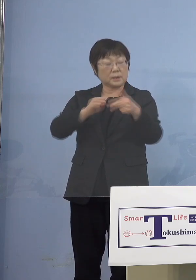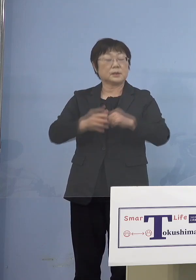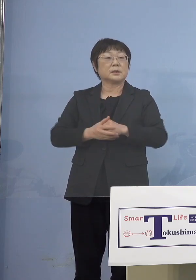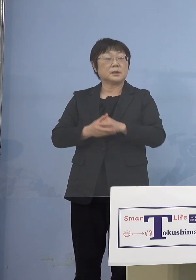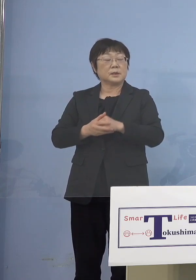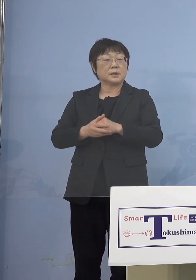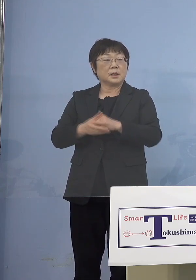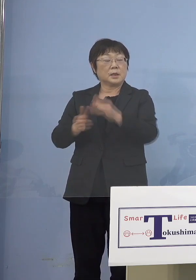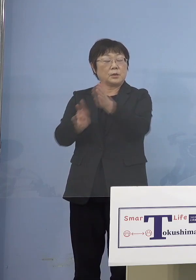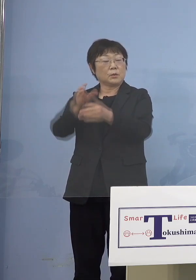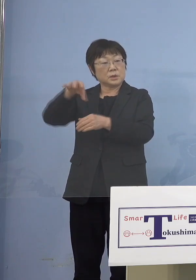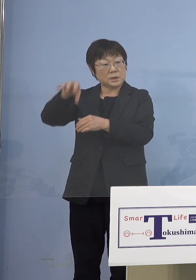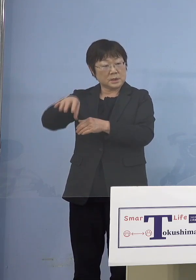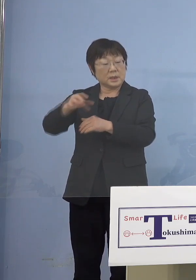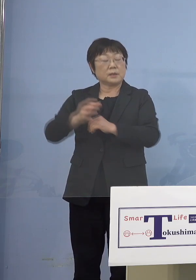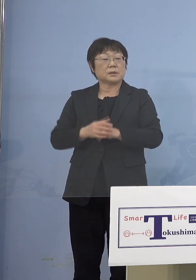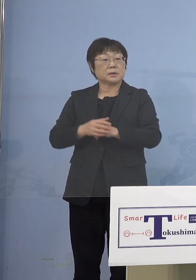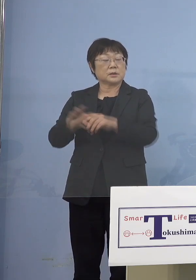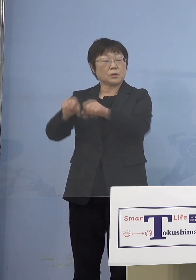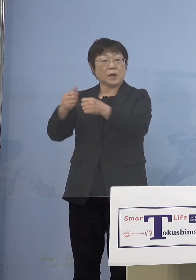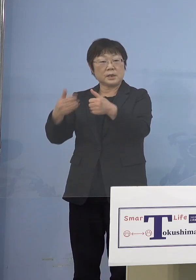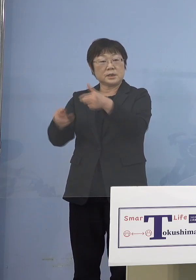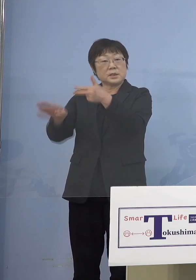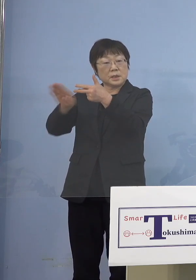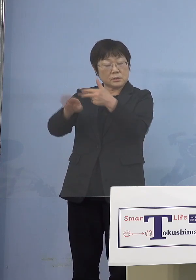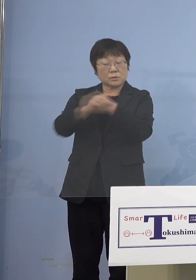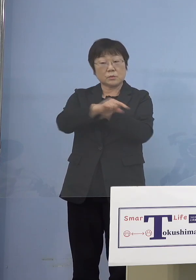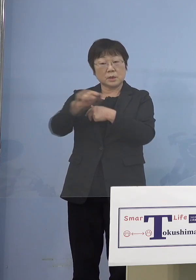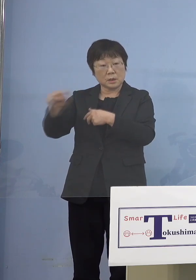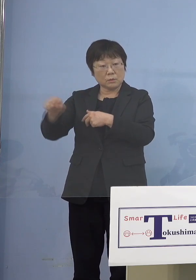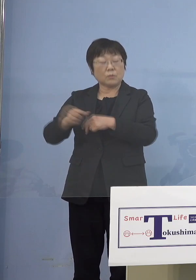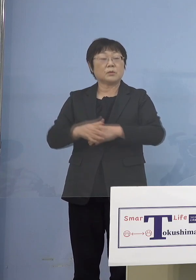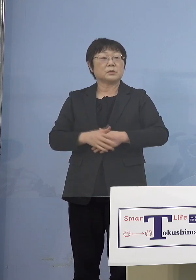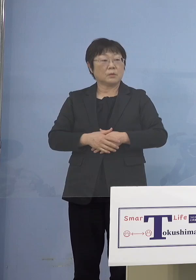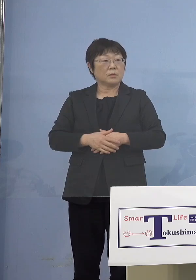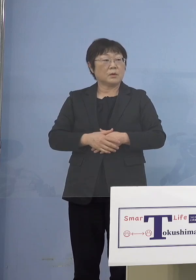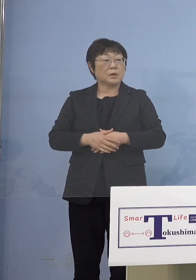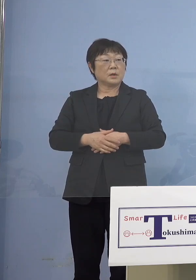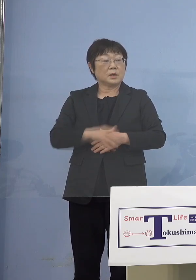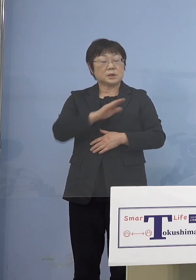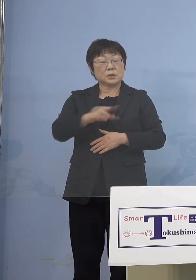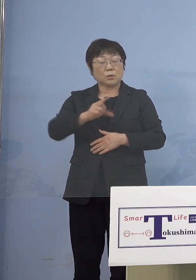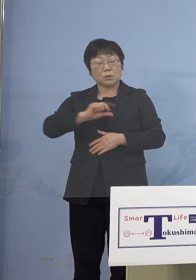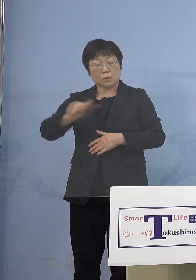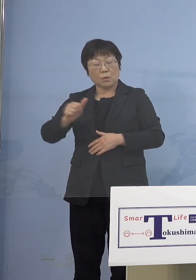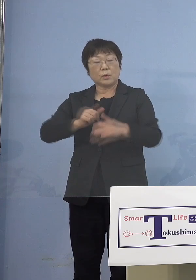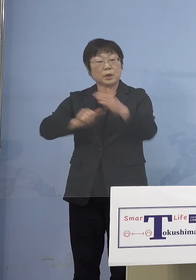障がい児施設もそうなんですが などのいわゆる児童等利用施設に